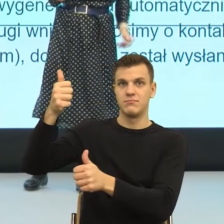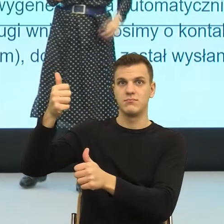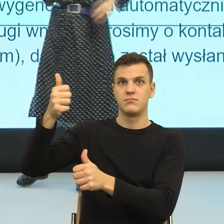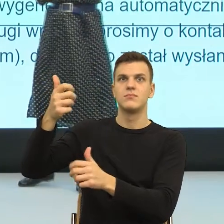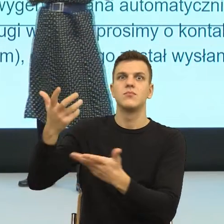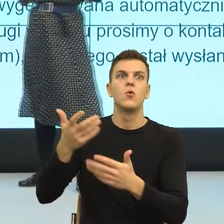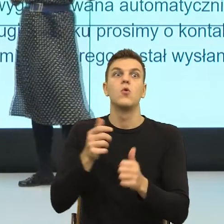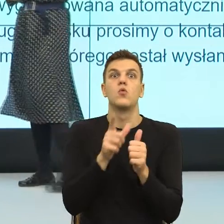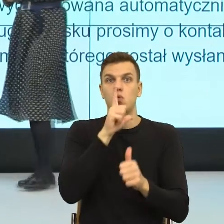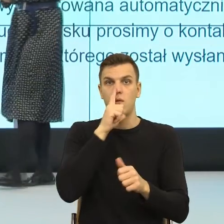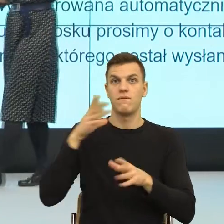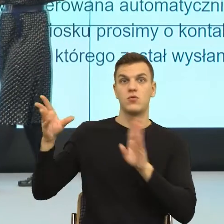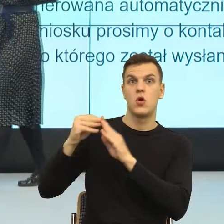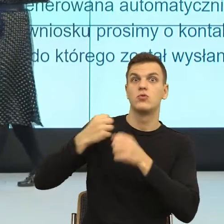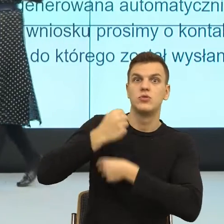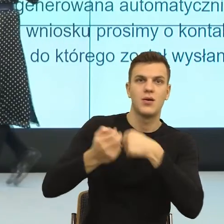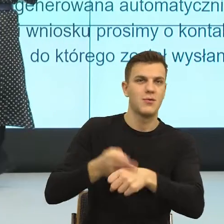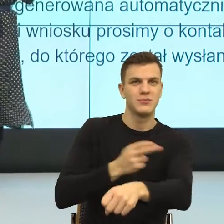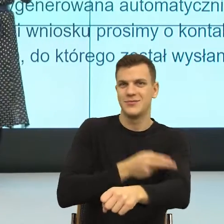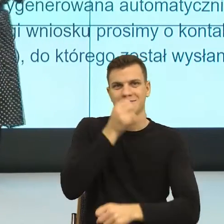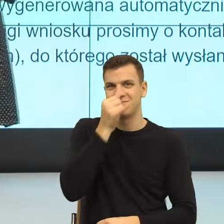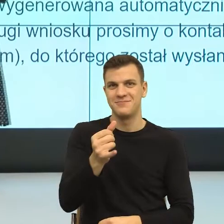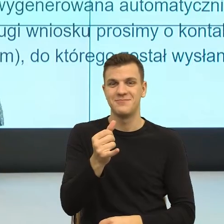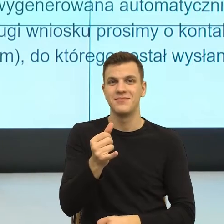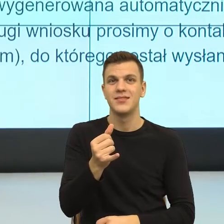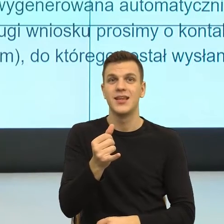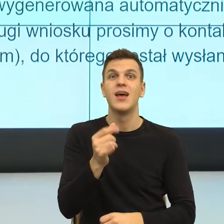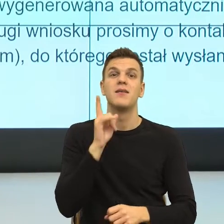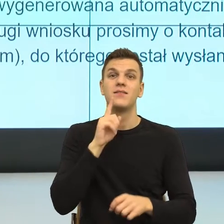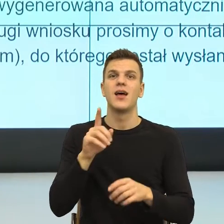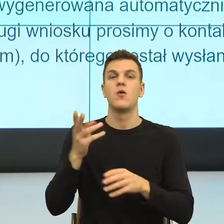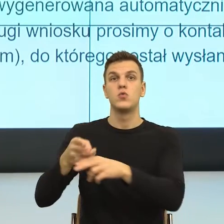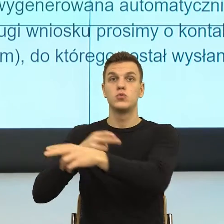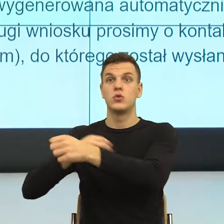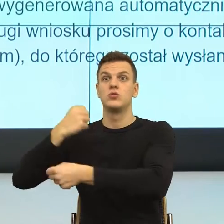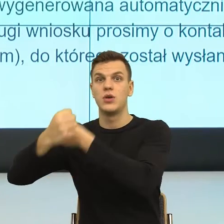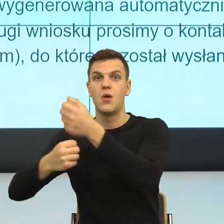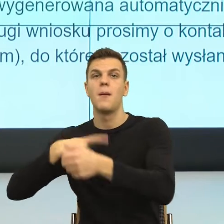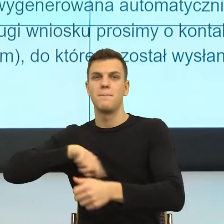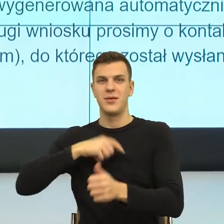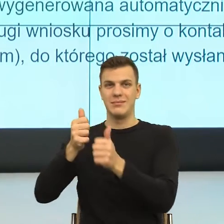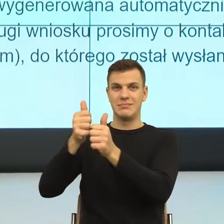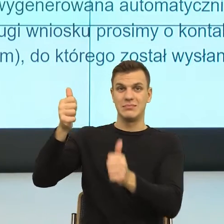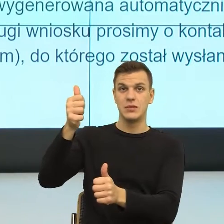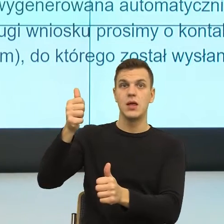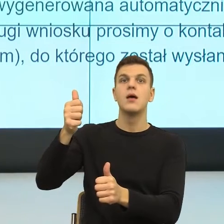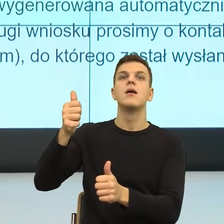I teraz ta asymetria daje nam poczucie bezpieczeństwa wtedy, kiedy ona jest adekwatna do rzeczywistości.